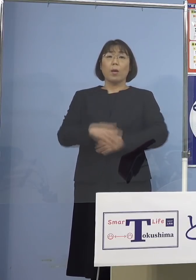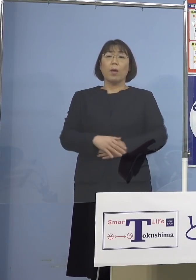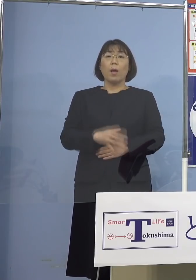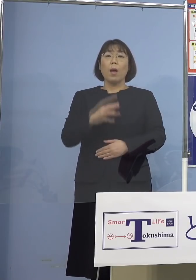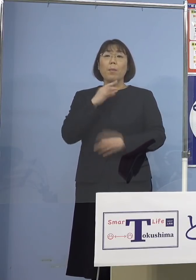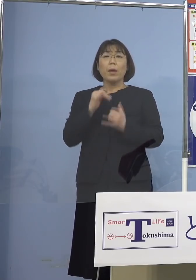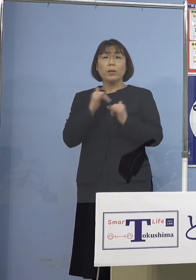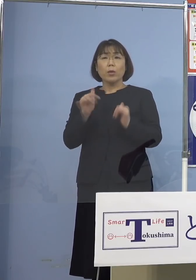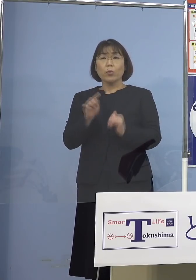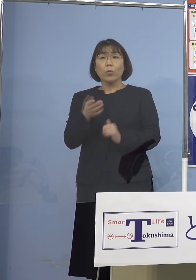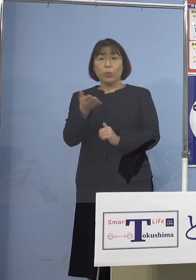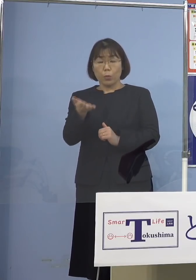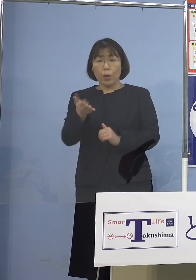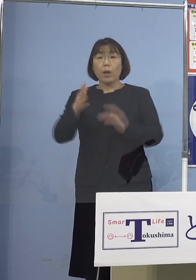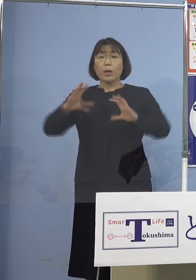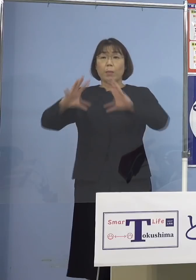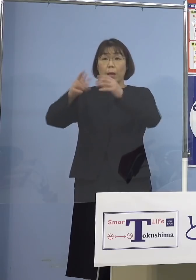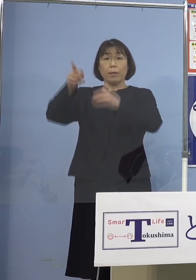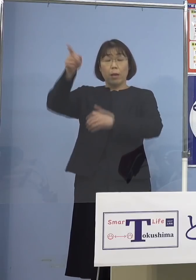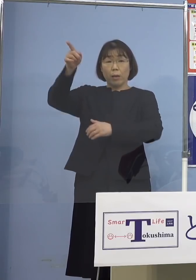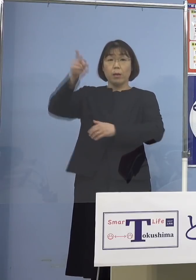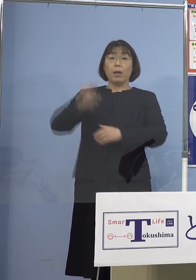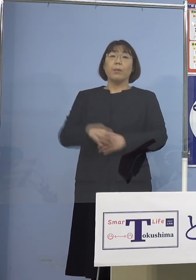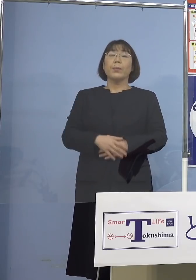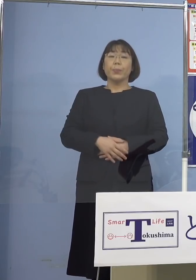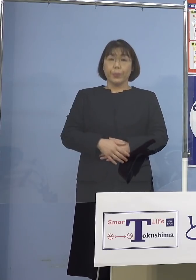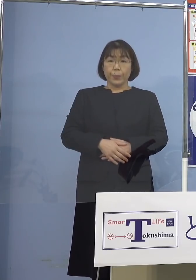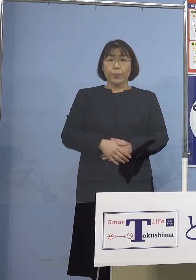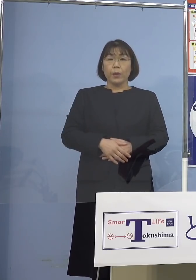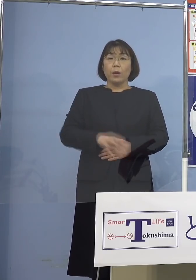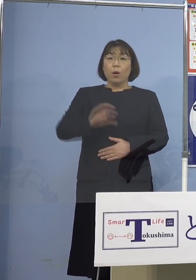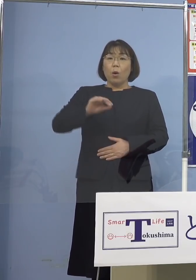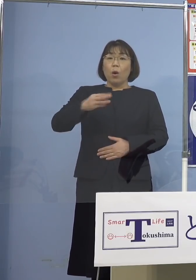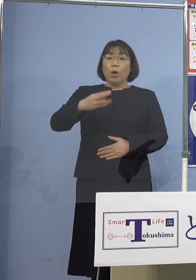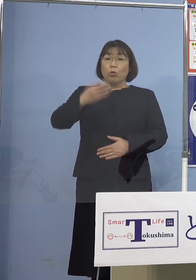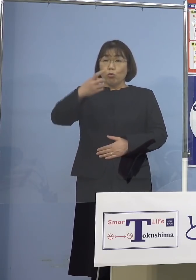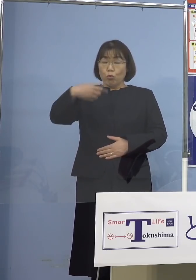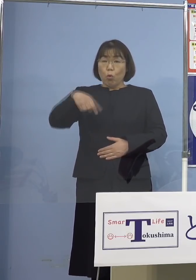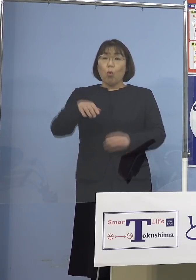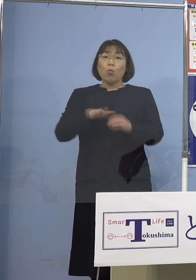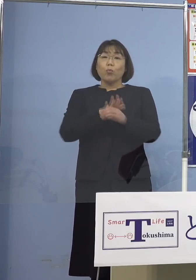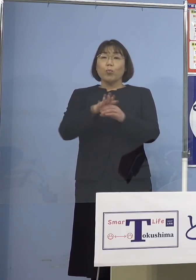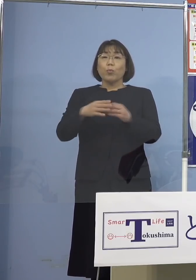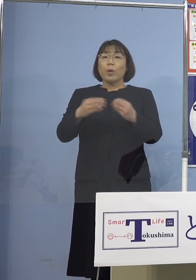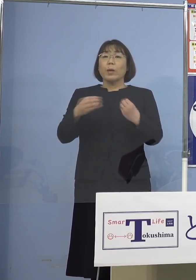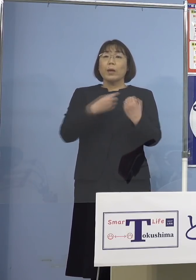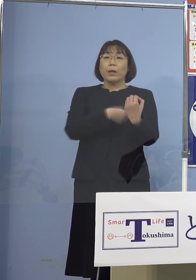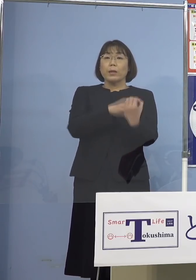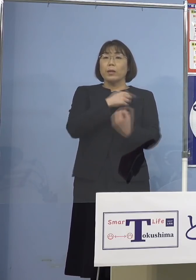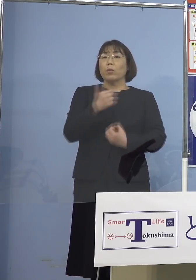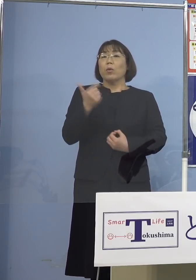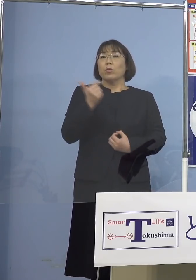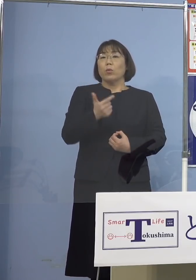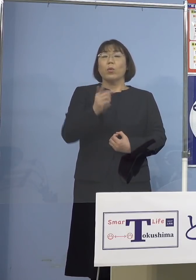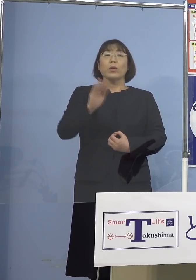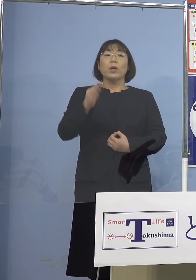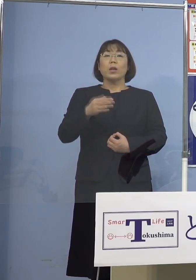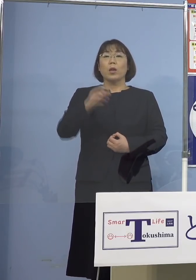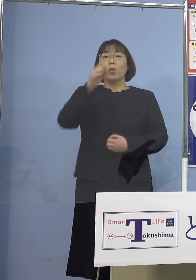今、海外では確かに「オミクロン株」 感染は強い、しかし重篤化しないと